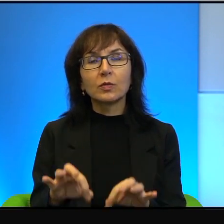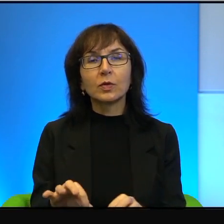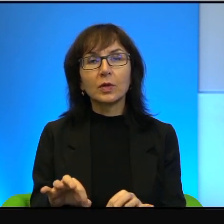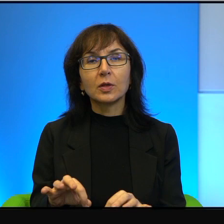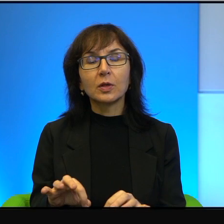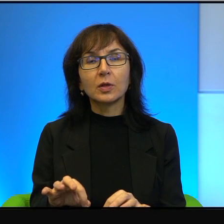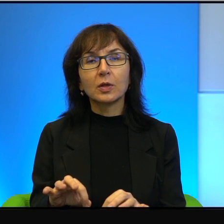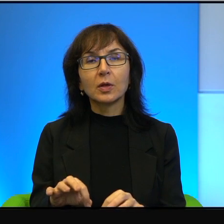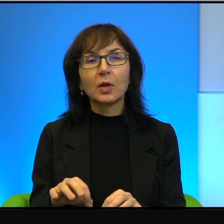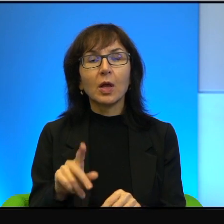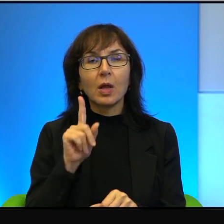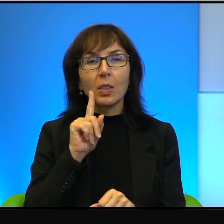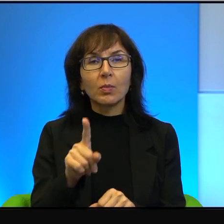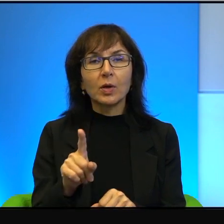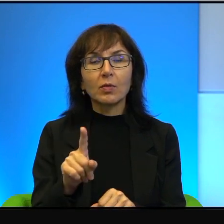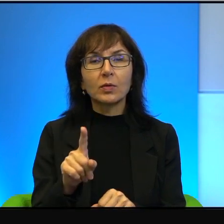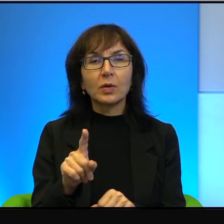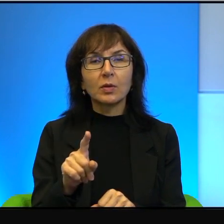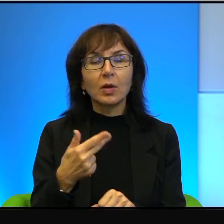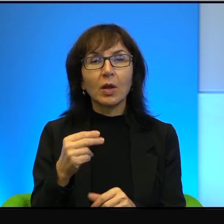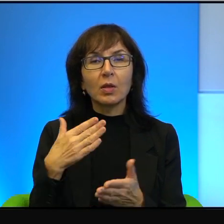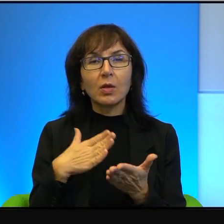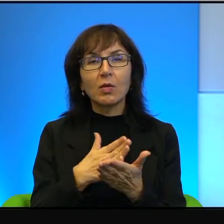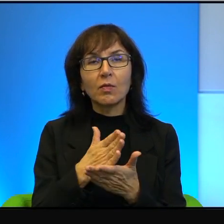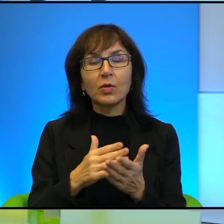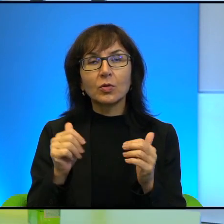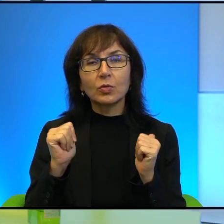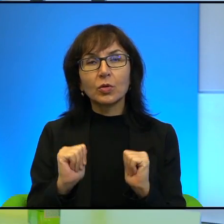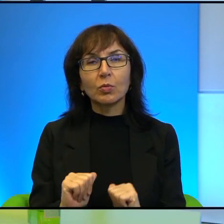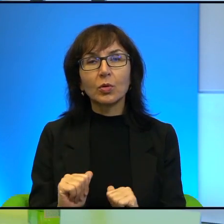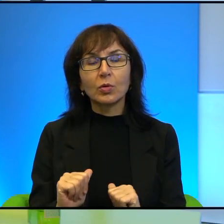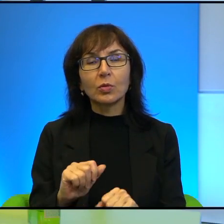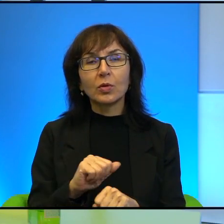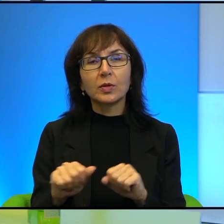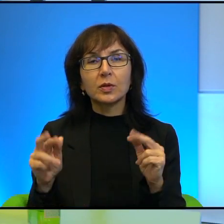oni naprawdę, naprawdę nie wierzą, że pokój jest realny.